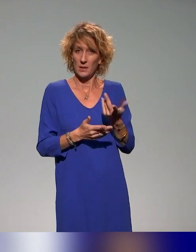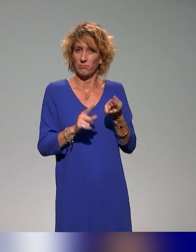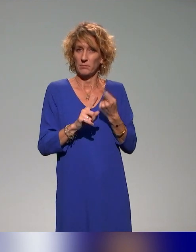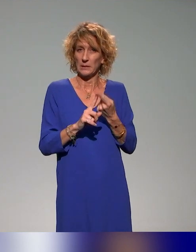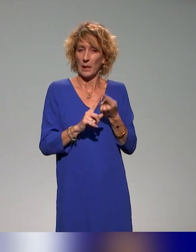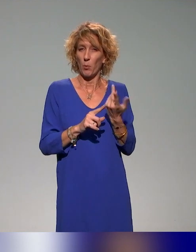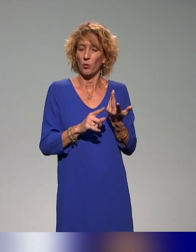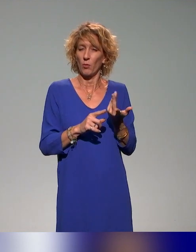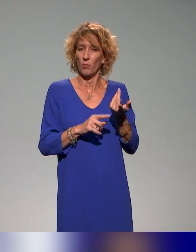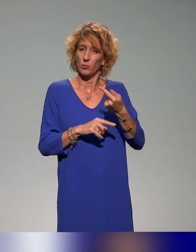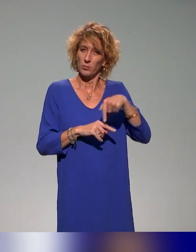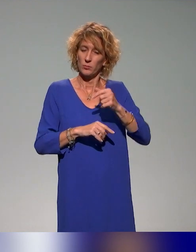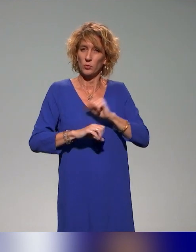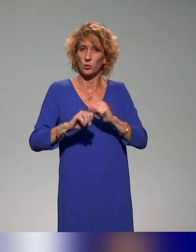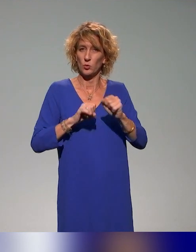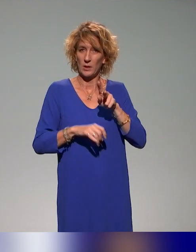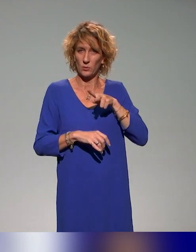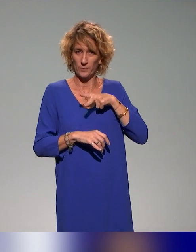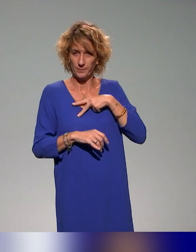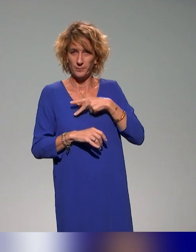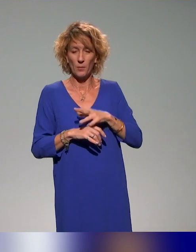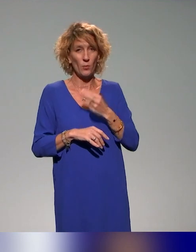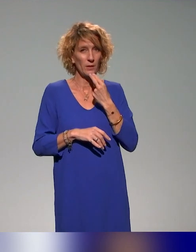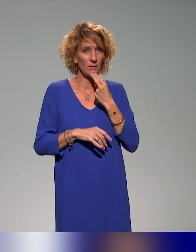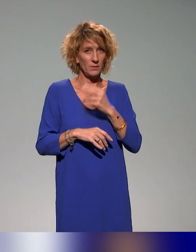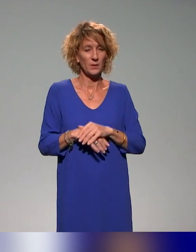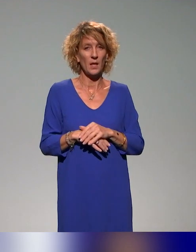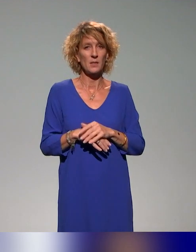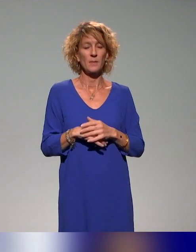être dans une forme d'efficacité dans la production de nos ressources.